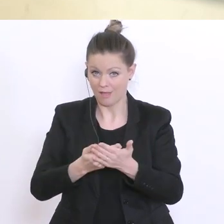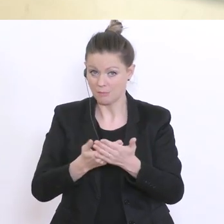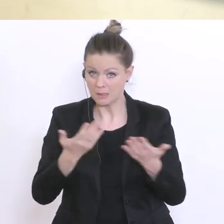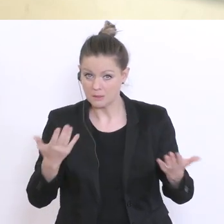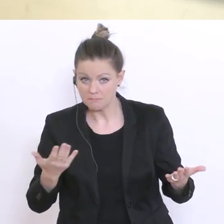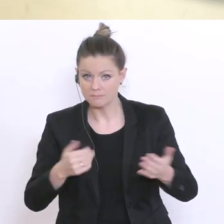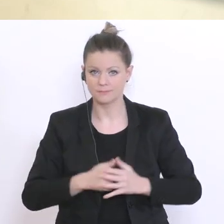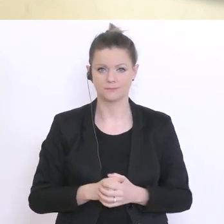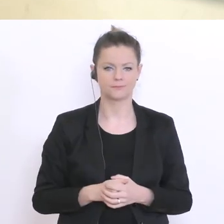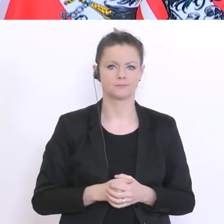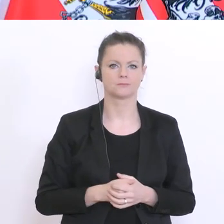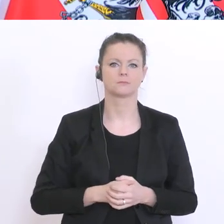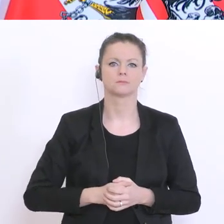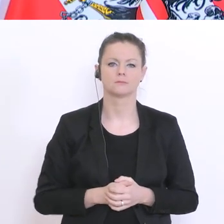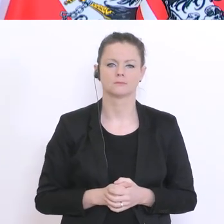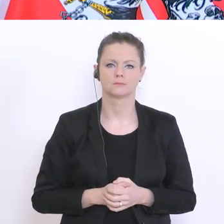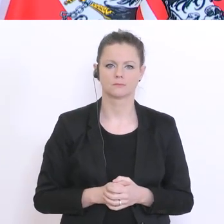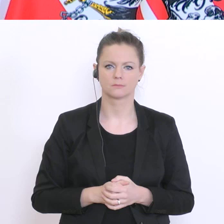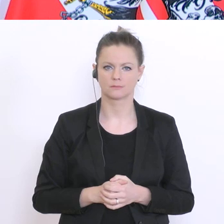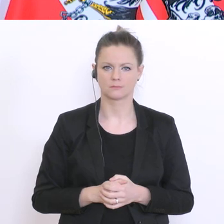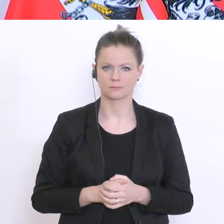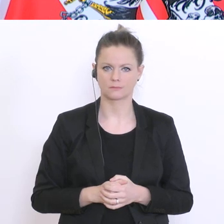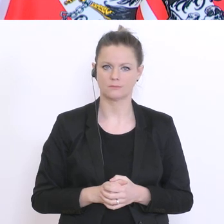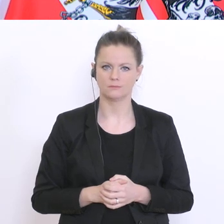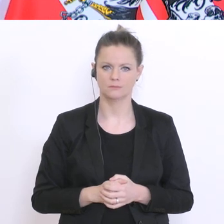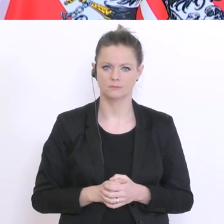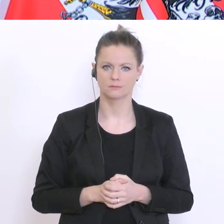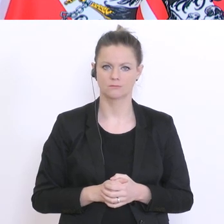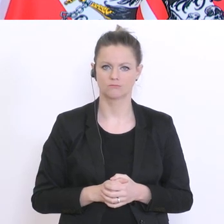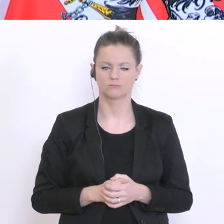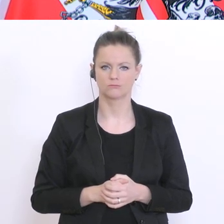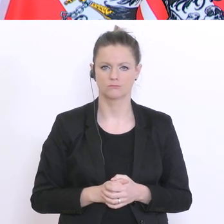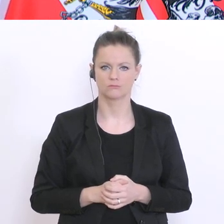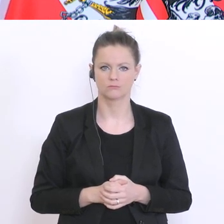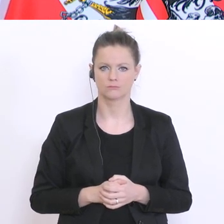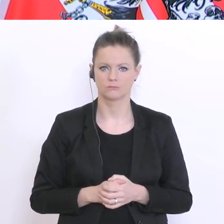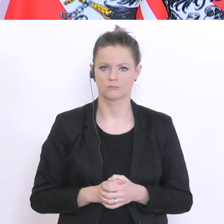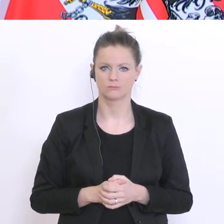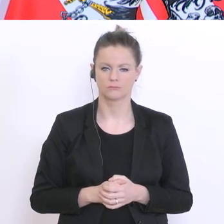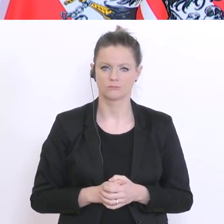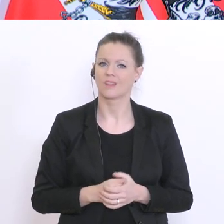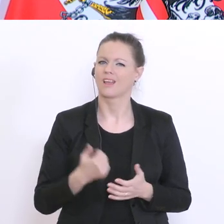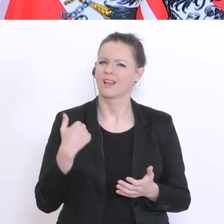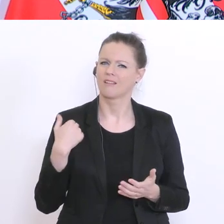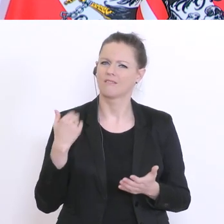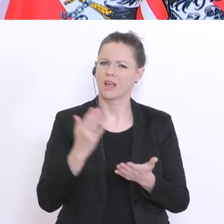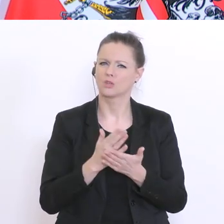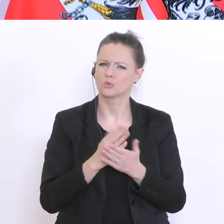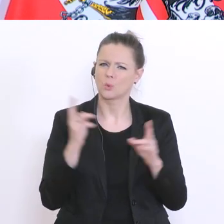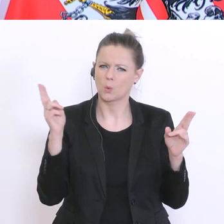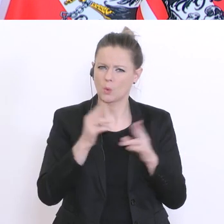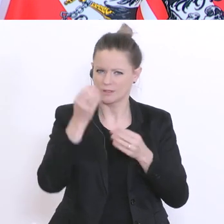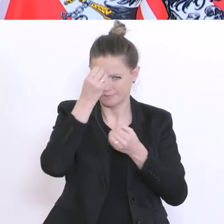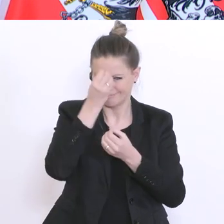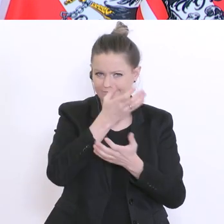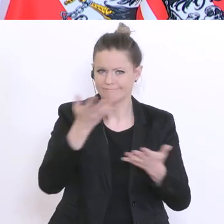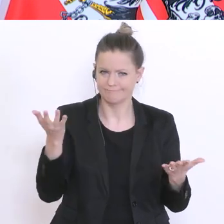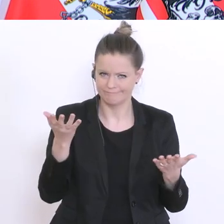Also, wir haben - das habe ich kurz erwähnt – wir haben 900 sozusagen Schulpsychologen,